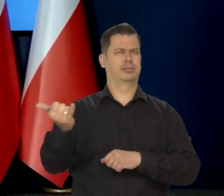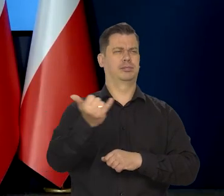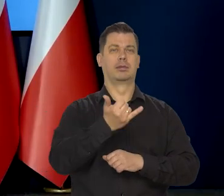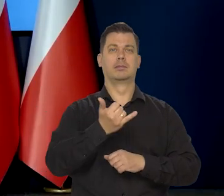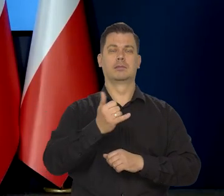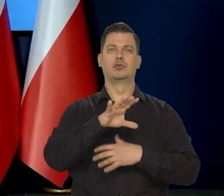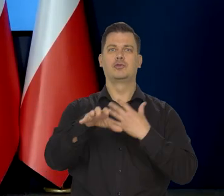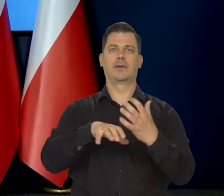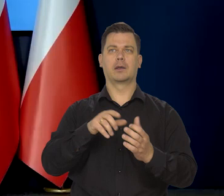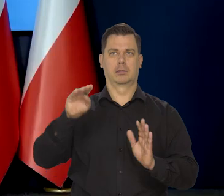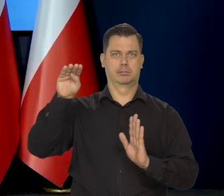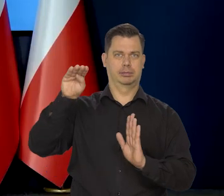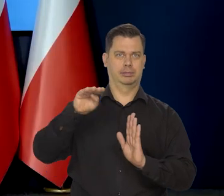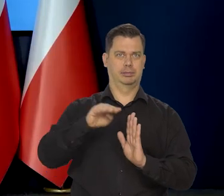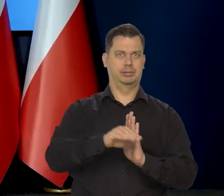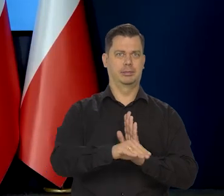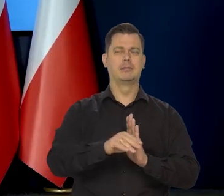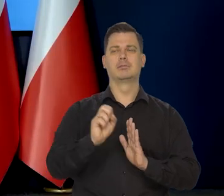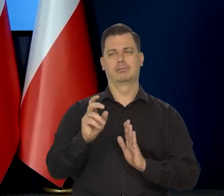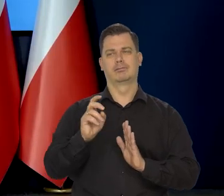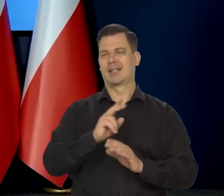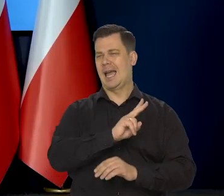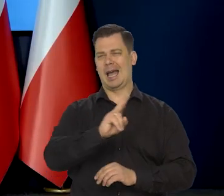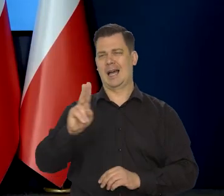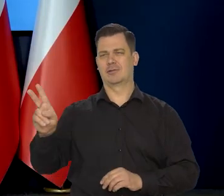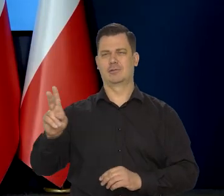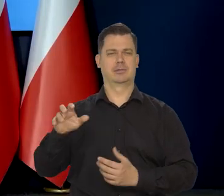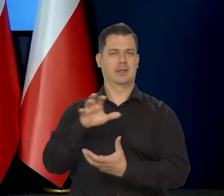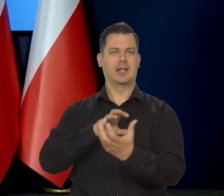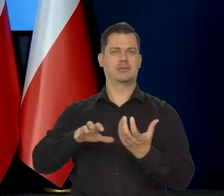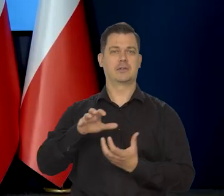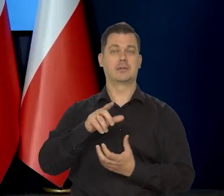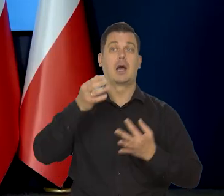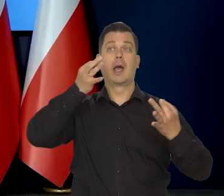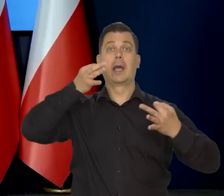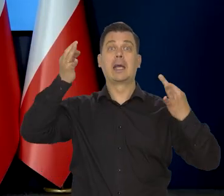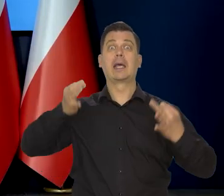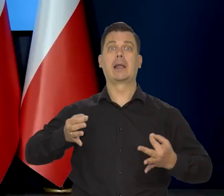także koniunktura w Europie będzie niższa. Wszystkich gospodarek praktycznie... Chiny mówią, że inaczej.